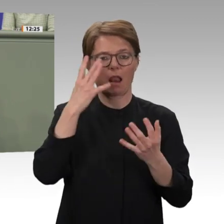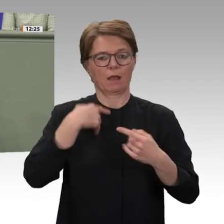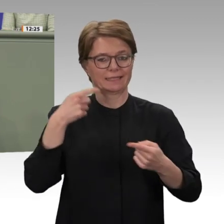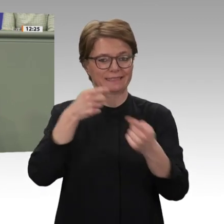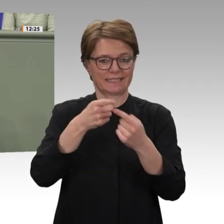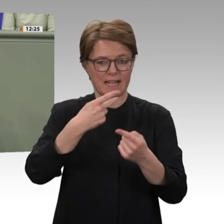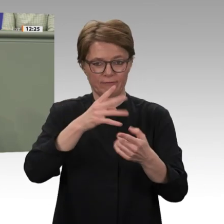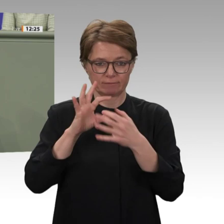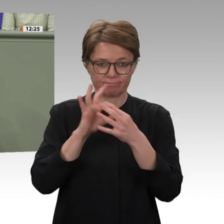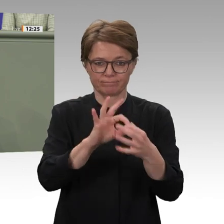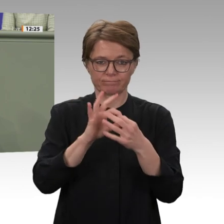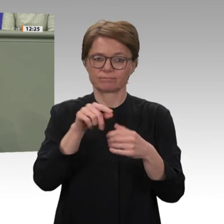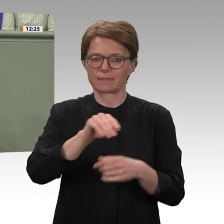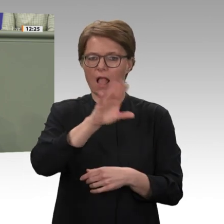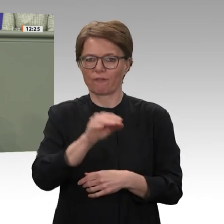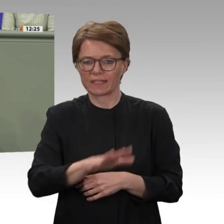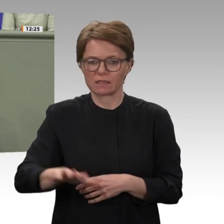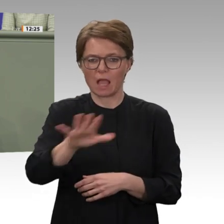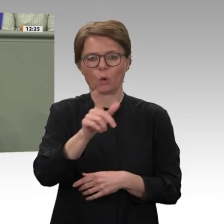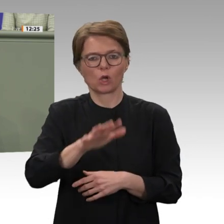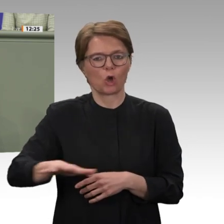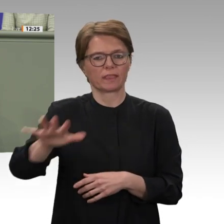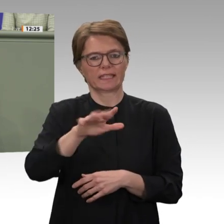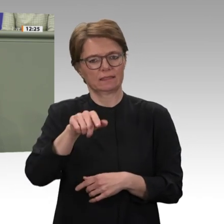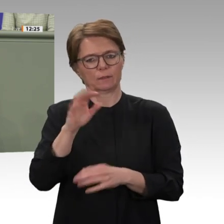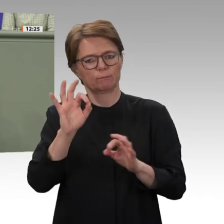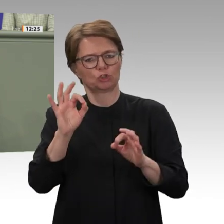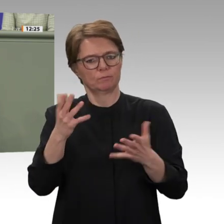zum Thema Afrika nicht nur im Auswärtigen Ausschuss, sondern auch in den übrigen